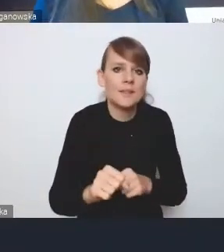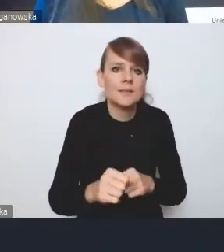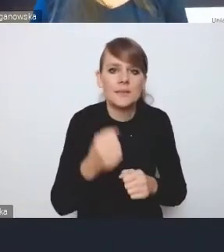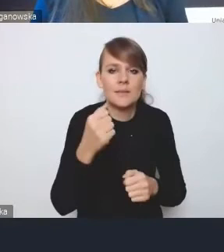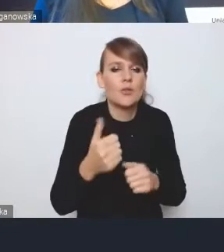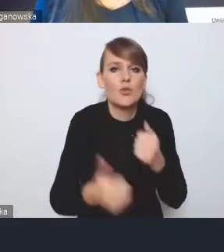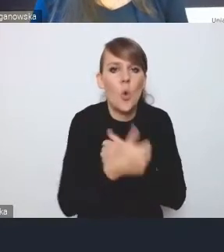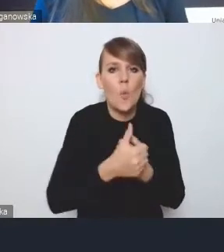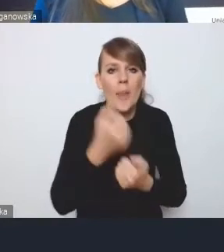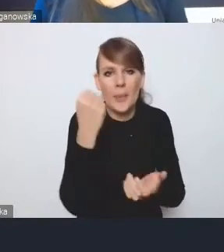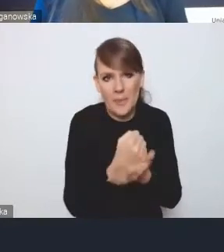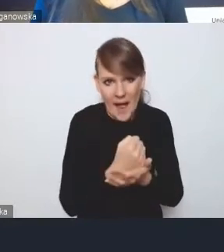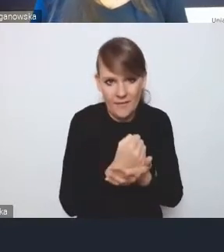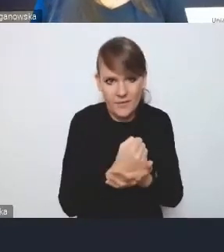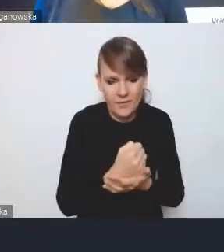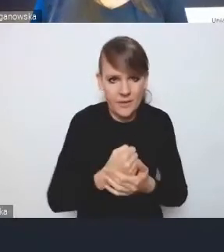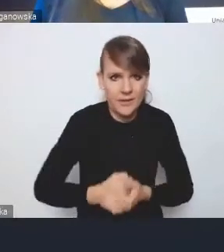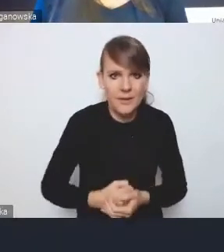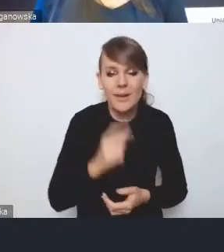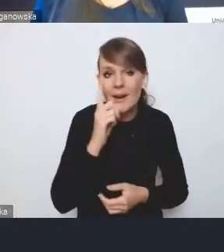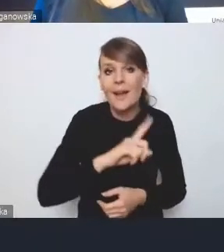Natomiast my się bardzo cieszymy,